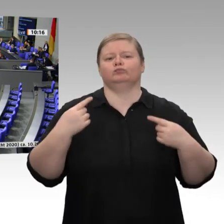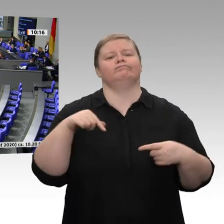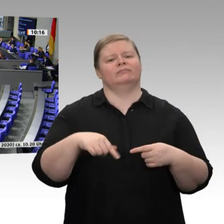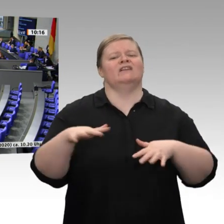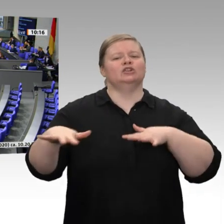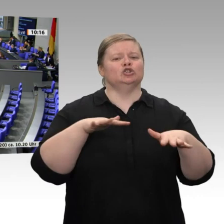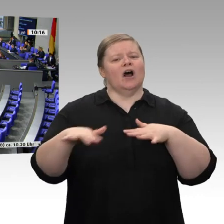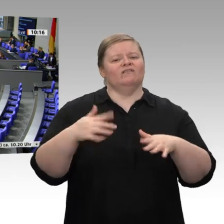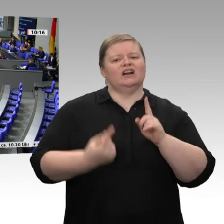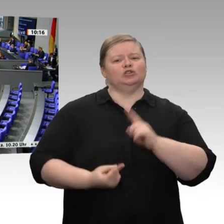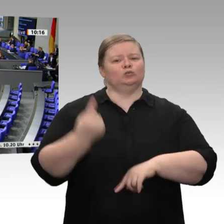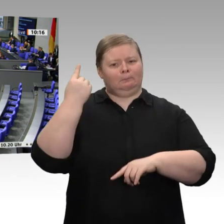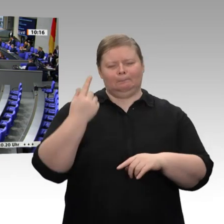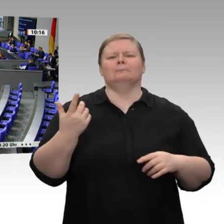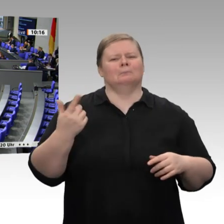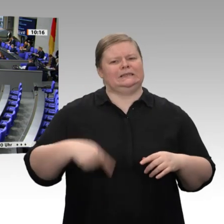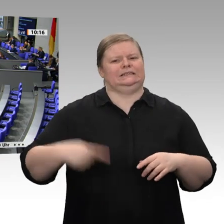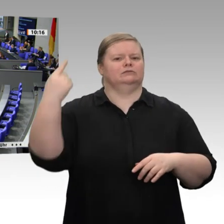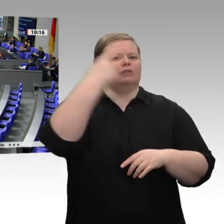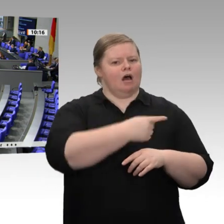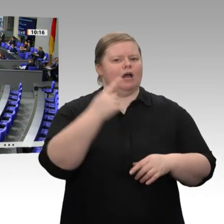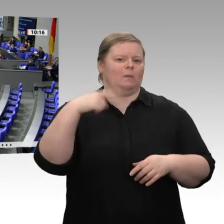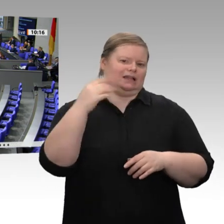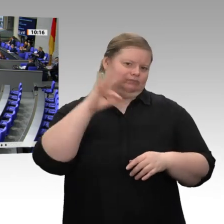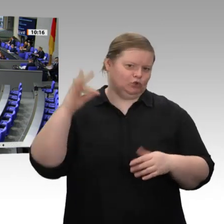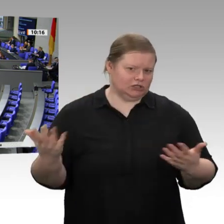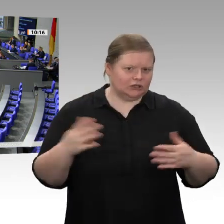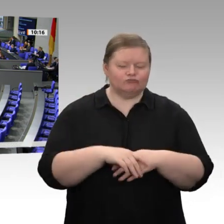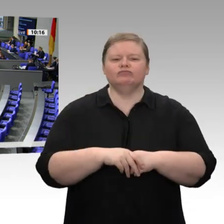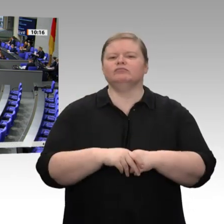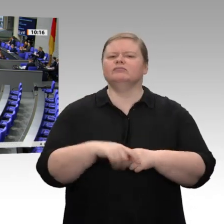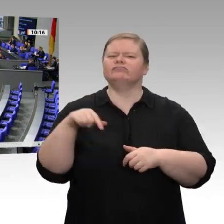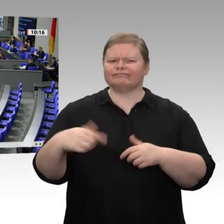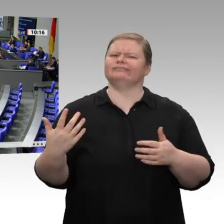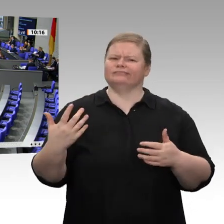und wird in diesem Jahr wahrscheinlich 1 ,1 Prozent betragen, und das in einem schwierigen wirtschaftlichen Umfeld. Wir haben externe Schocks, Stichwort